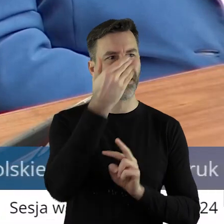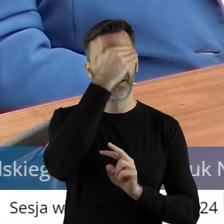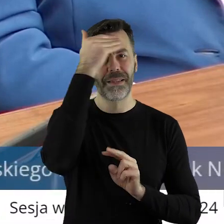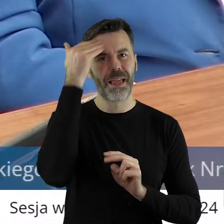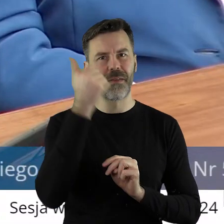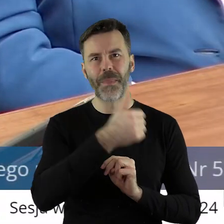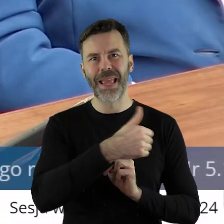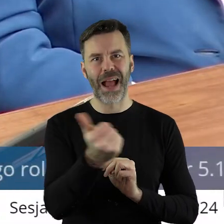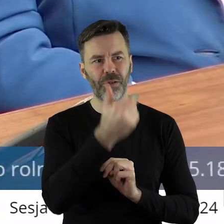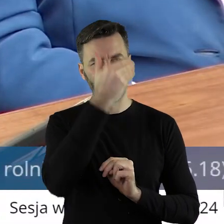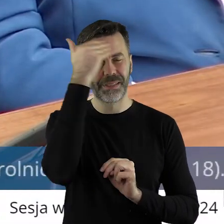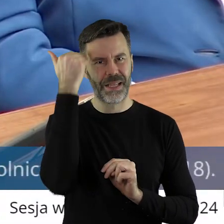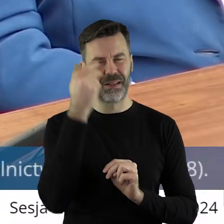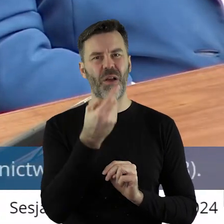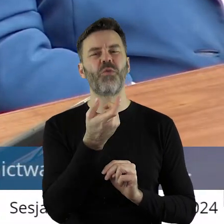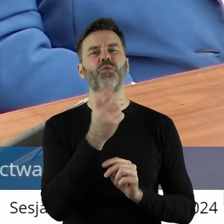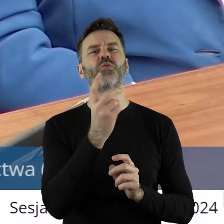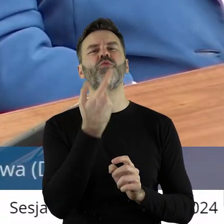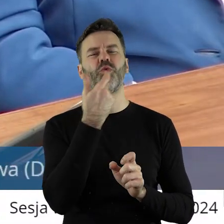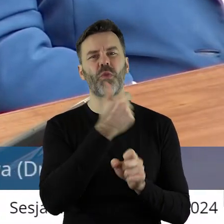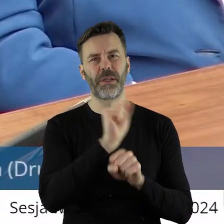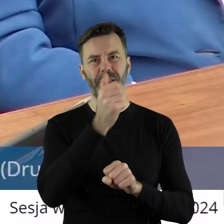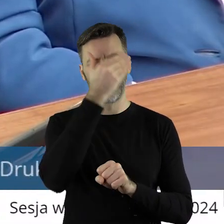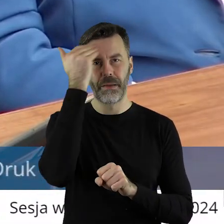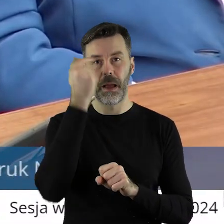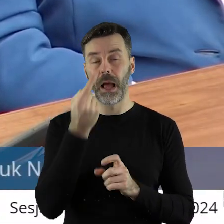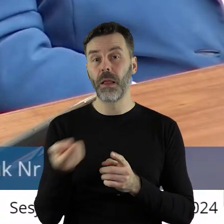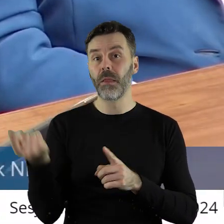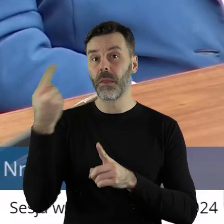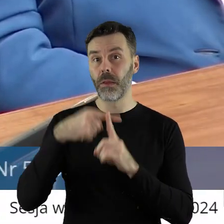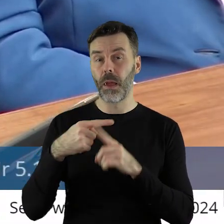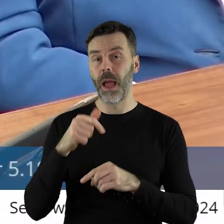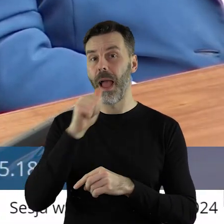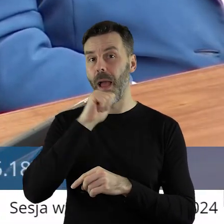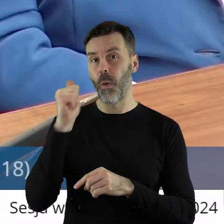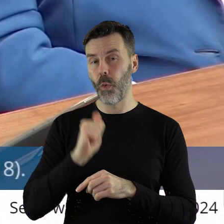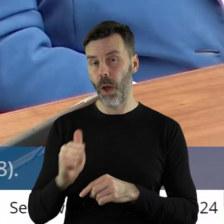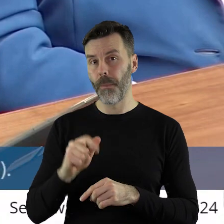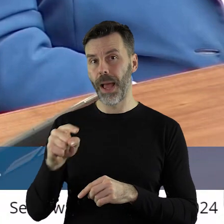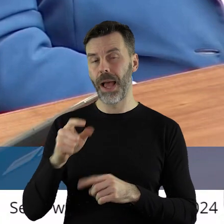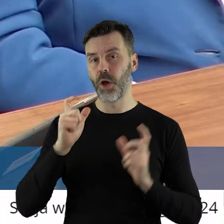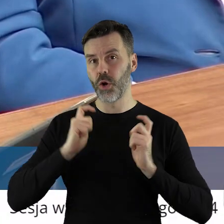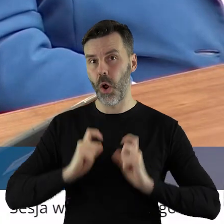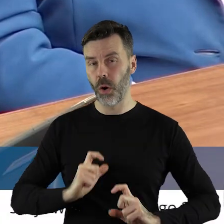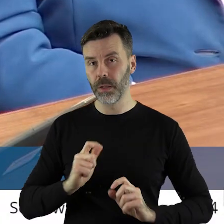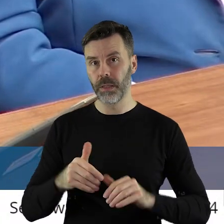nieznanej jakości, a zarazem nakładanie na polskich rolników i europejskich rolników nie